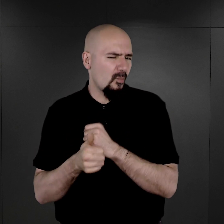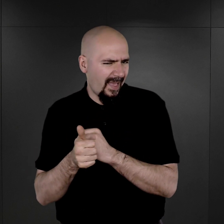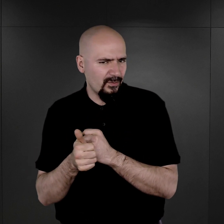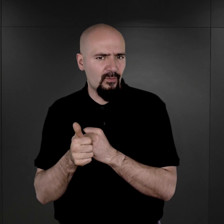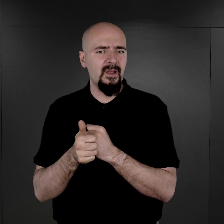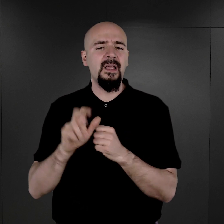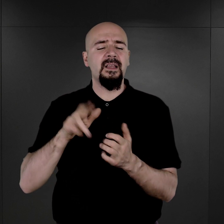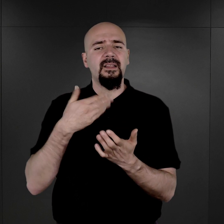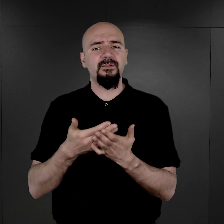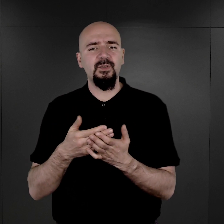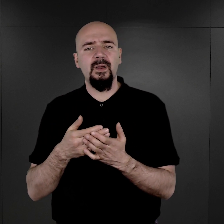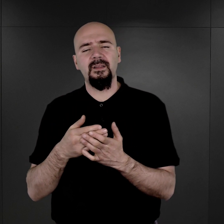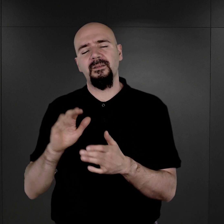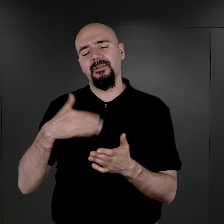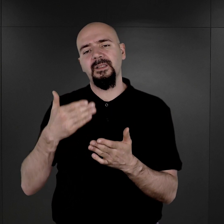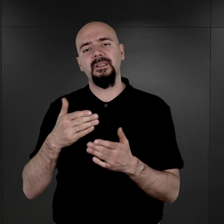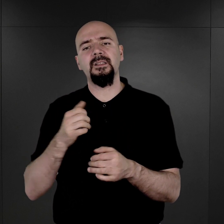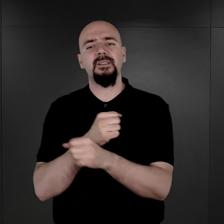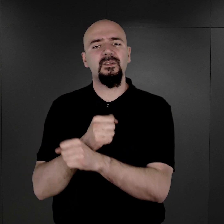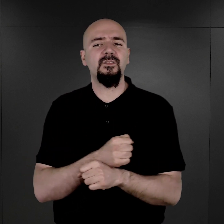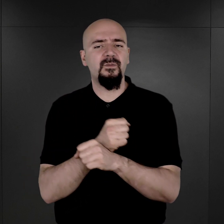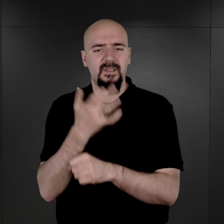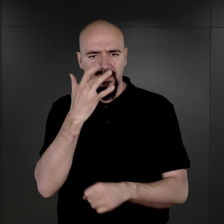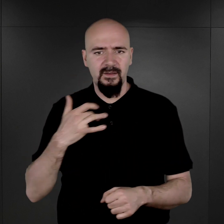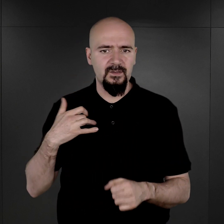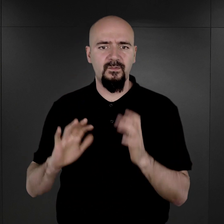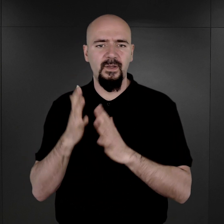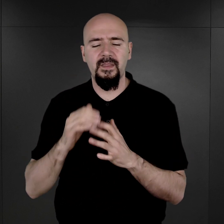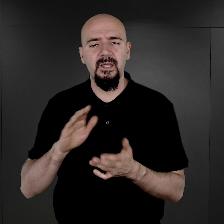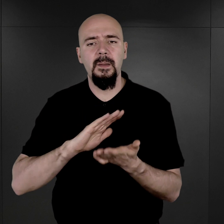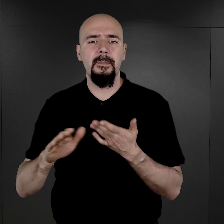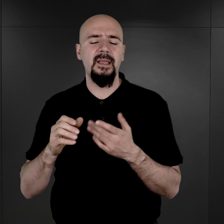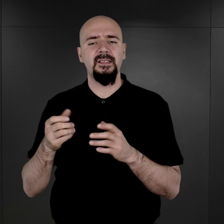np. w przypadku sowieckich jeńców wojennych bez wątpienia wiązało się to z faktem,